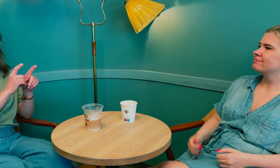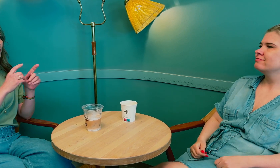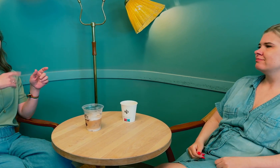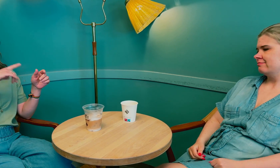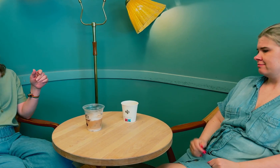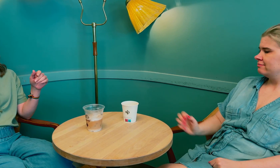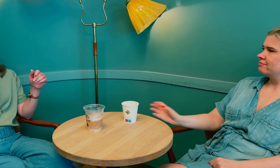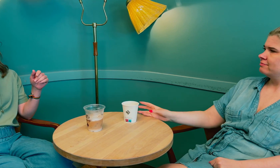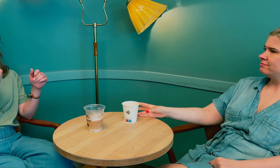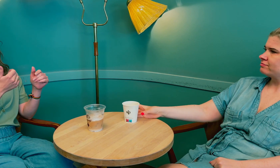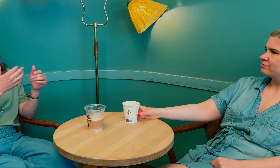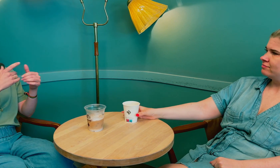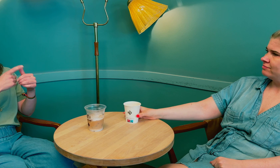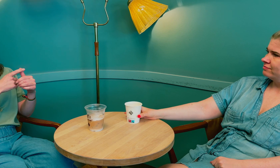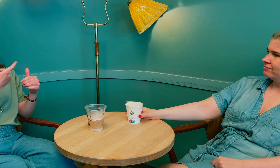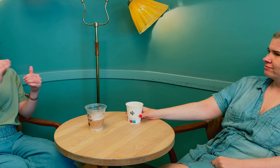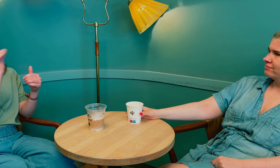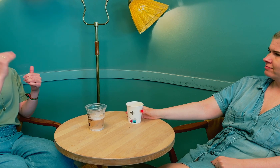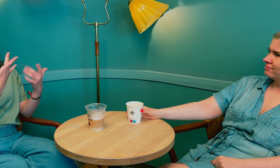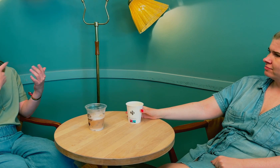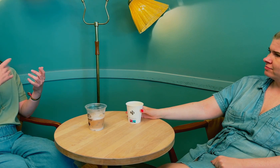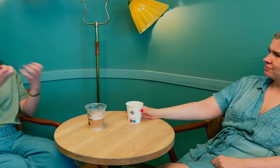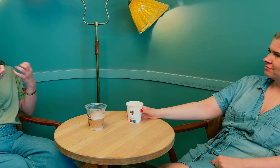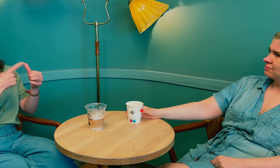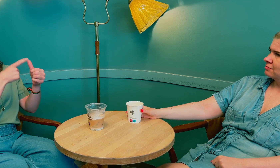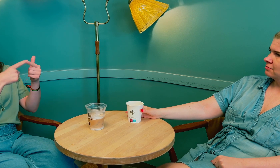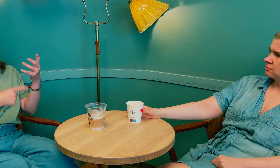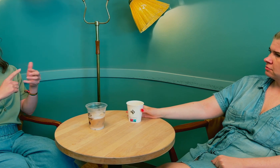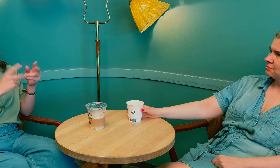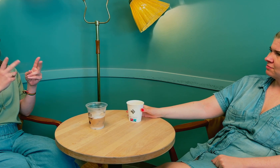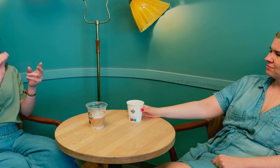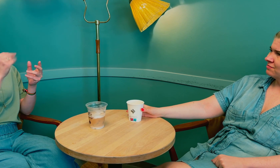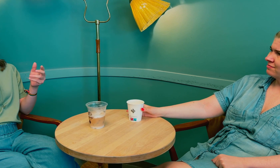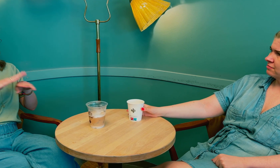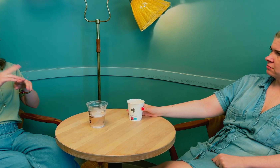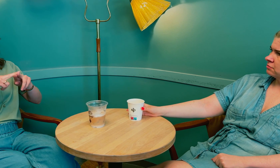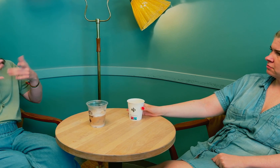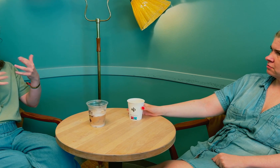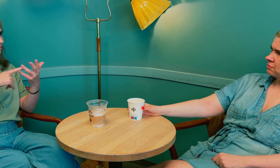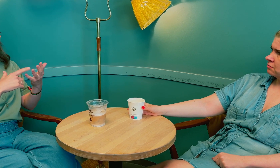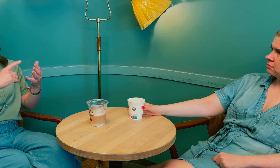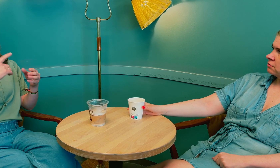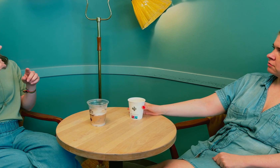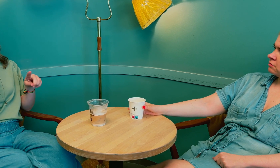Vi døve må si ifra hva vi trenger og hva vi merker som er feil i kroppen.